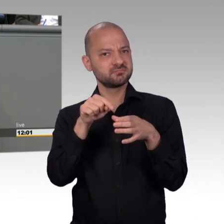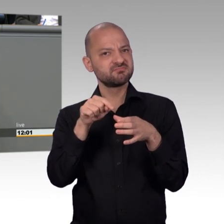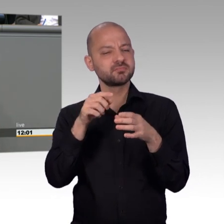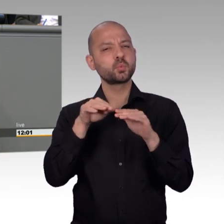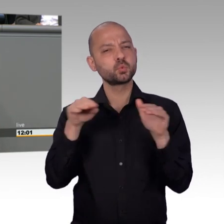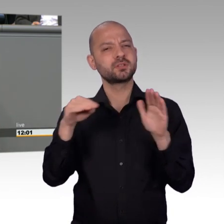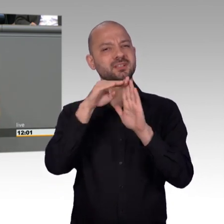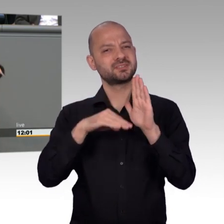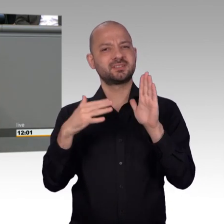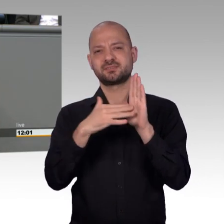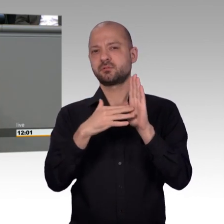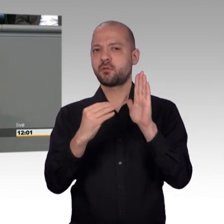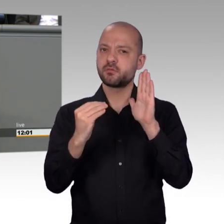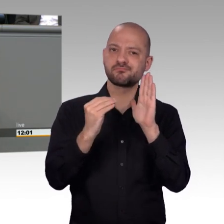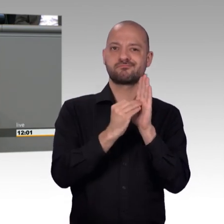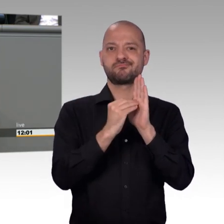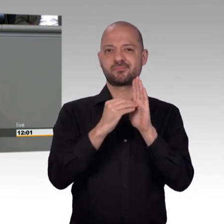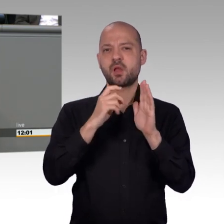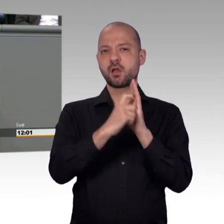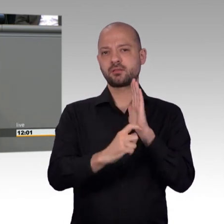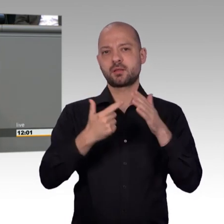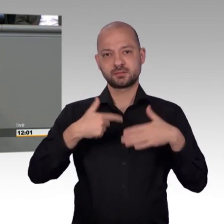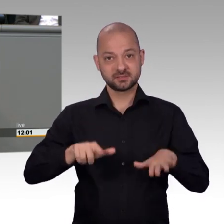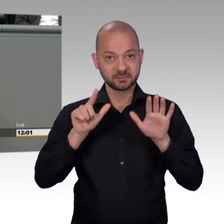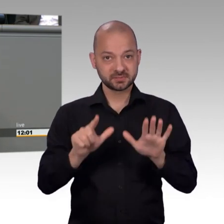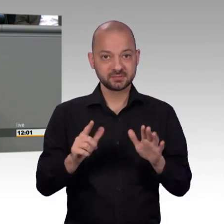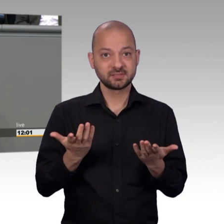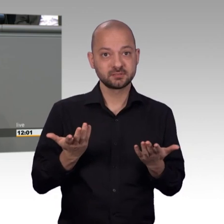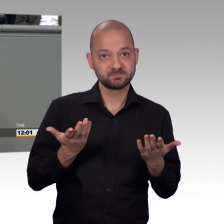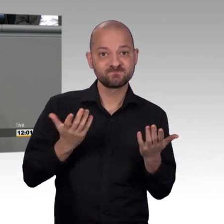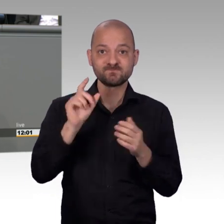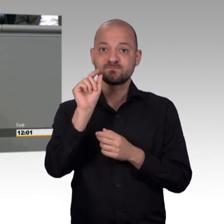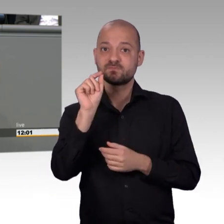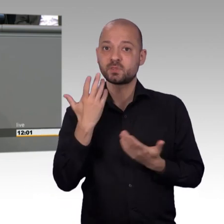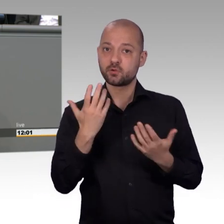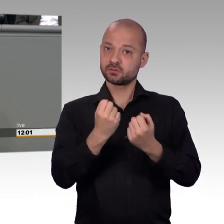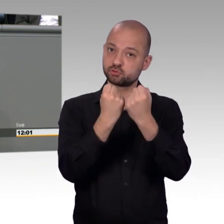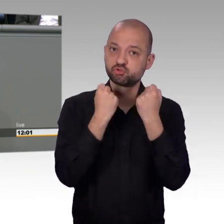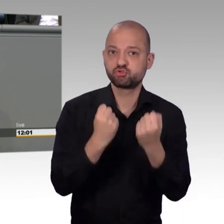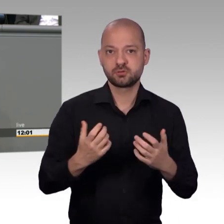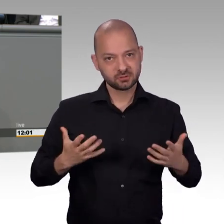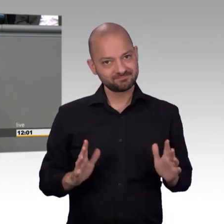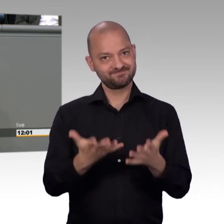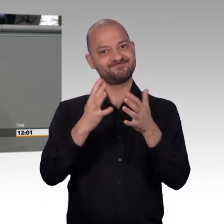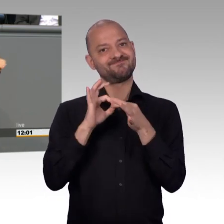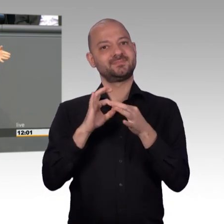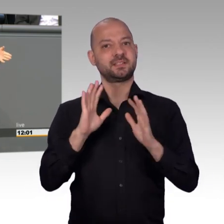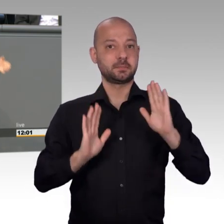genannt worden. Wir haben eben eine geringe Zahl von Petitionen - Martina Stamm-Fibich, die grade leider nicht zu Ende reden konnte. Das ist